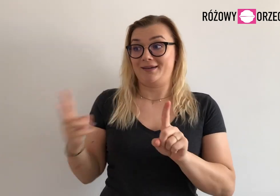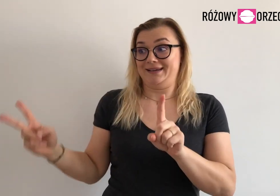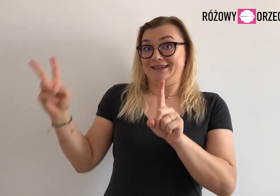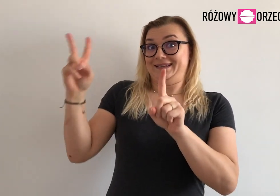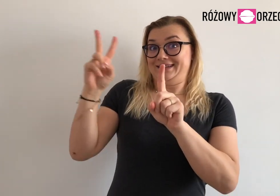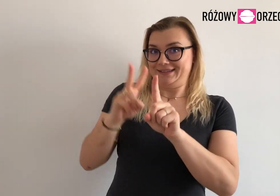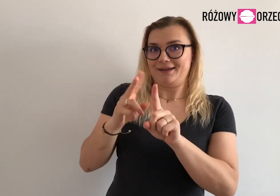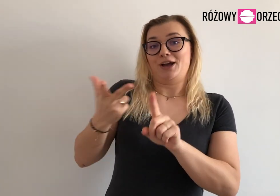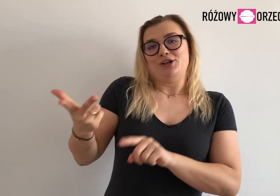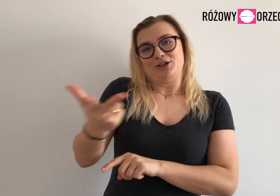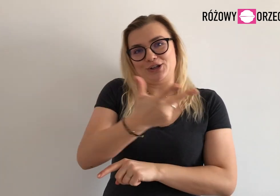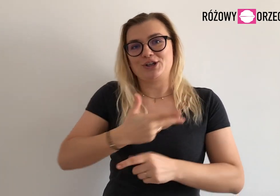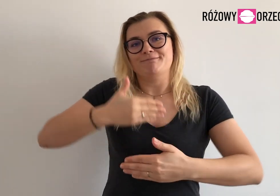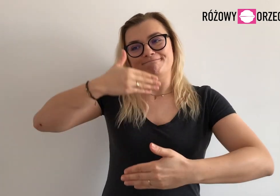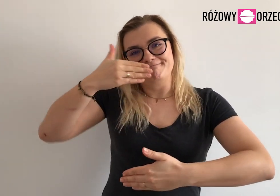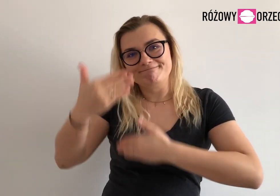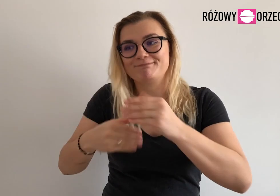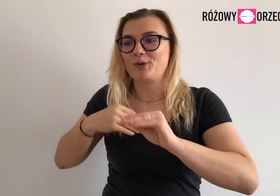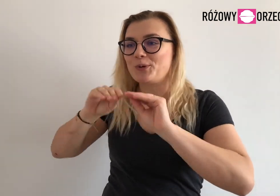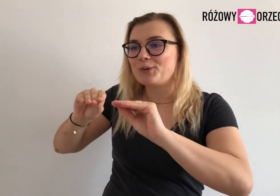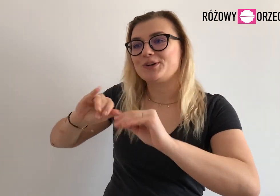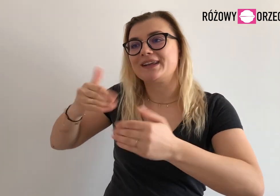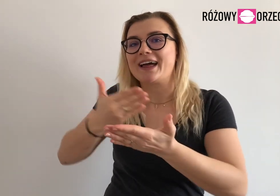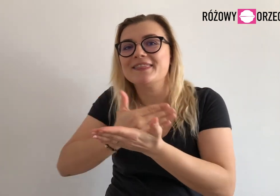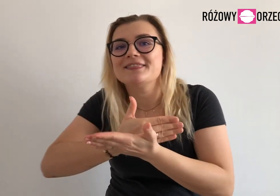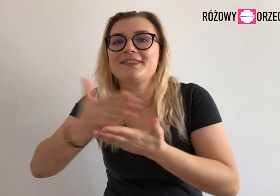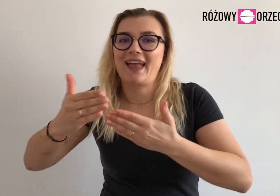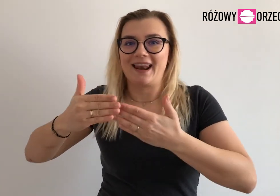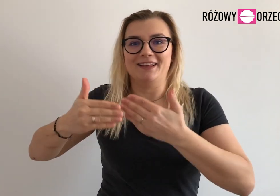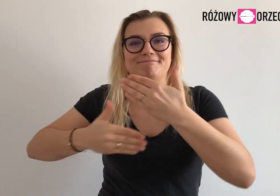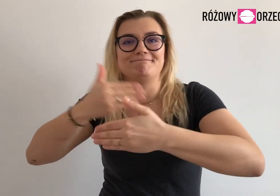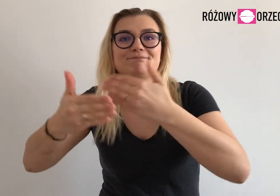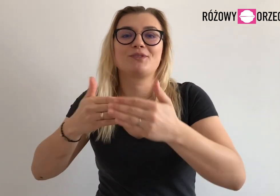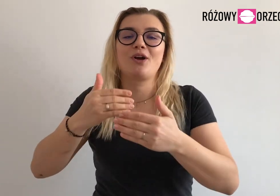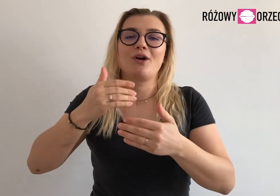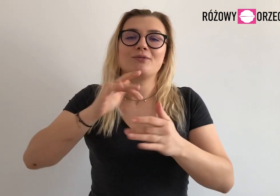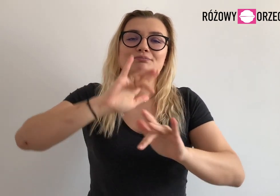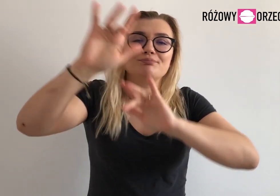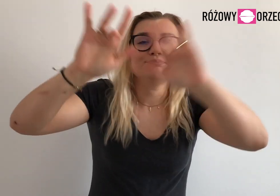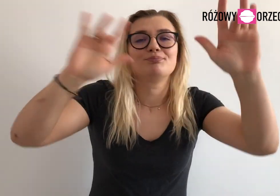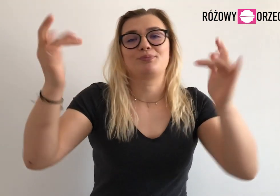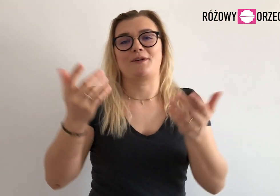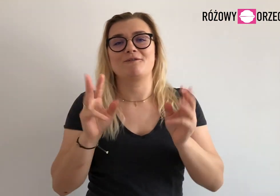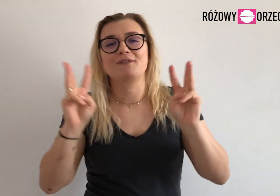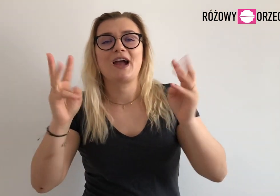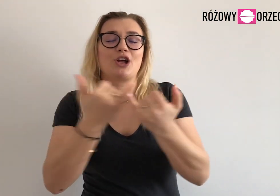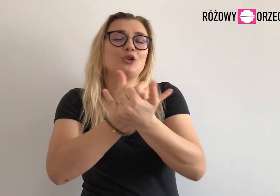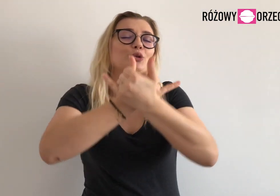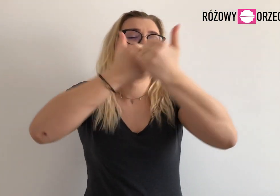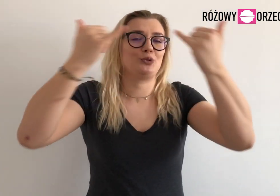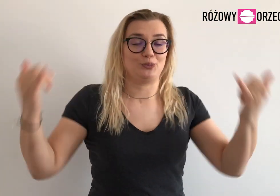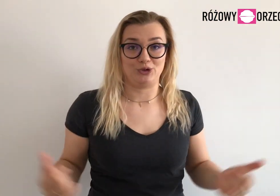We trójkę będziemy działać, organizować wyjazdy, warsztaty i inne aktywności.